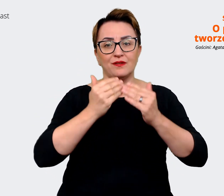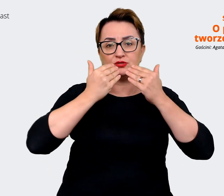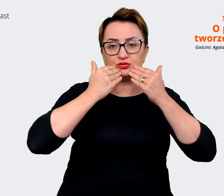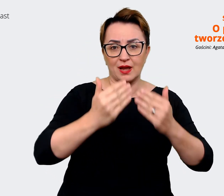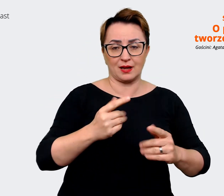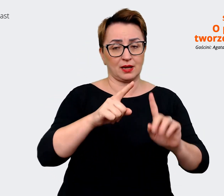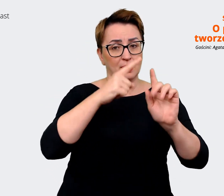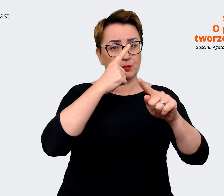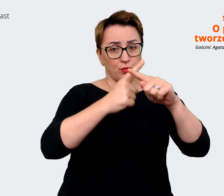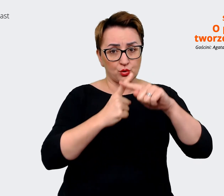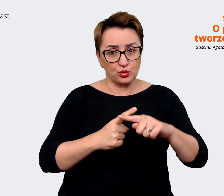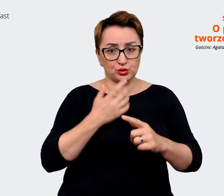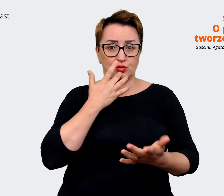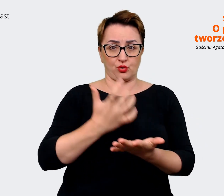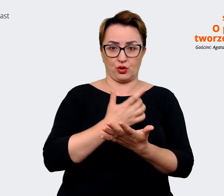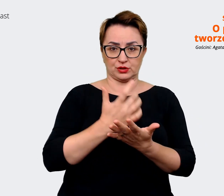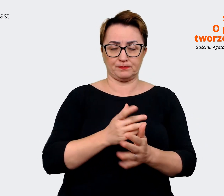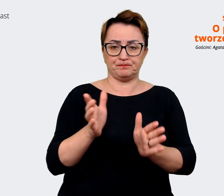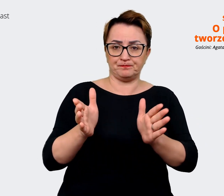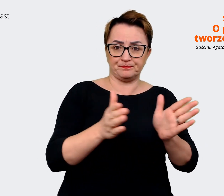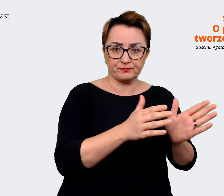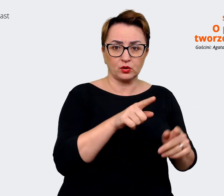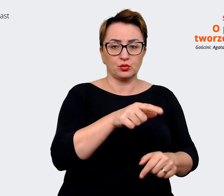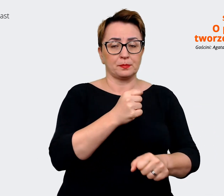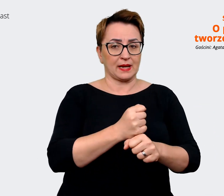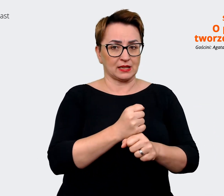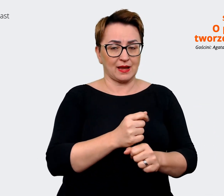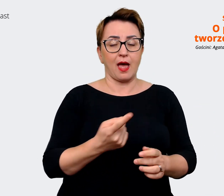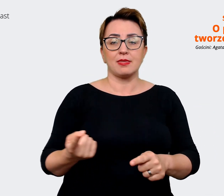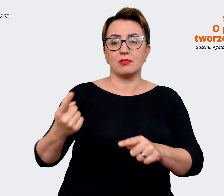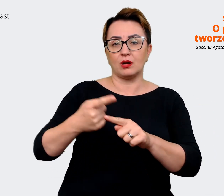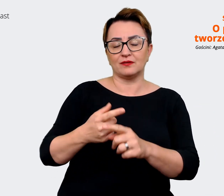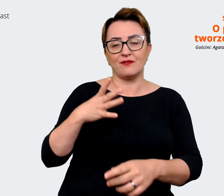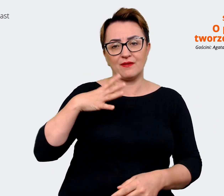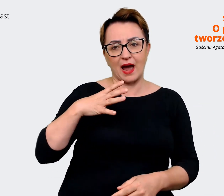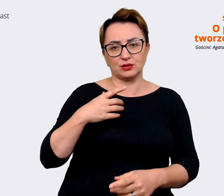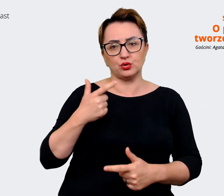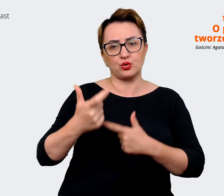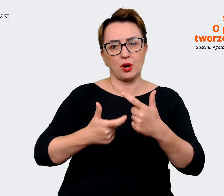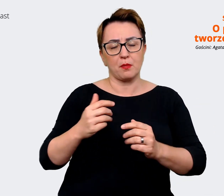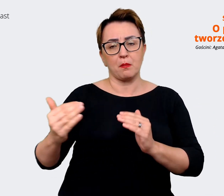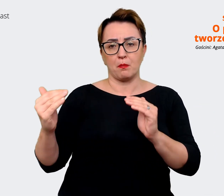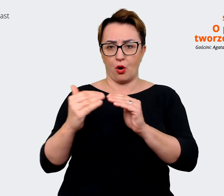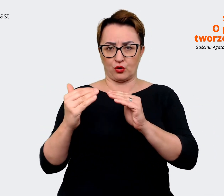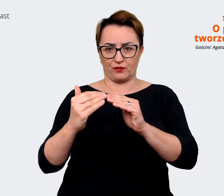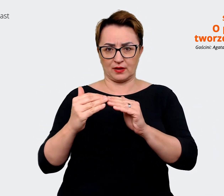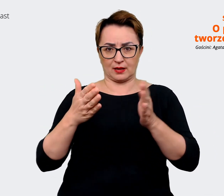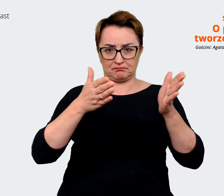Warto zrobić sobie takie porównanie się z rynkiem, czyli nawet taki desk research,